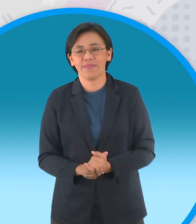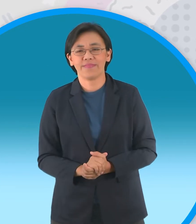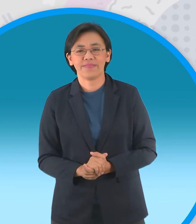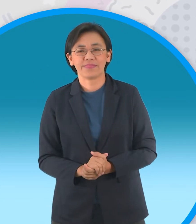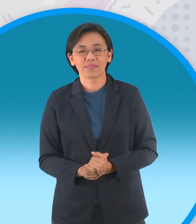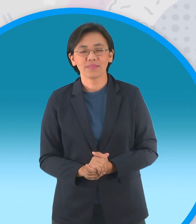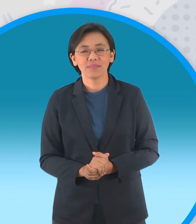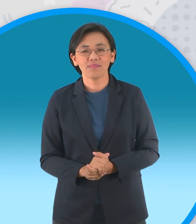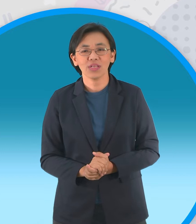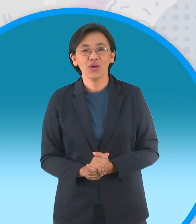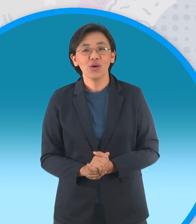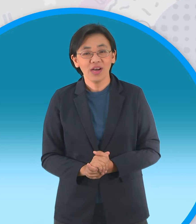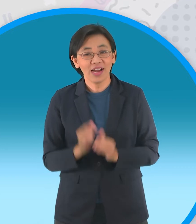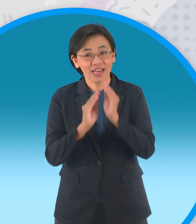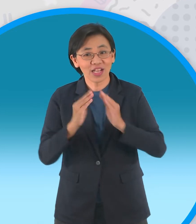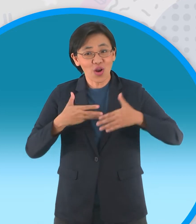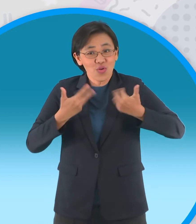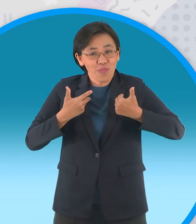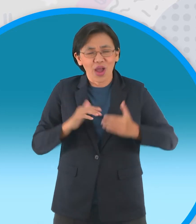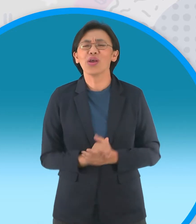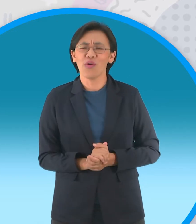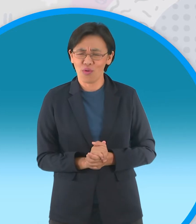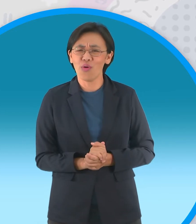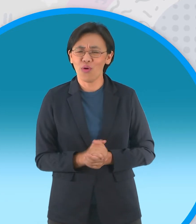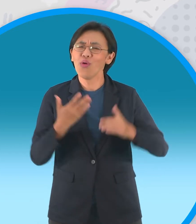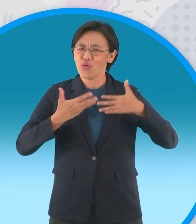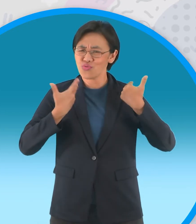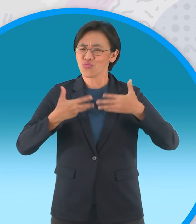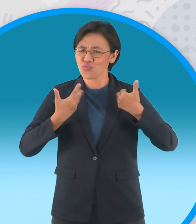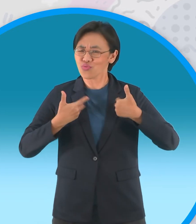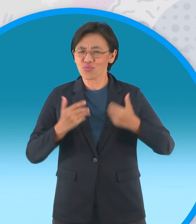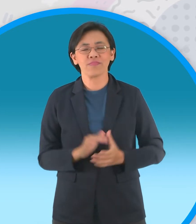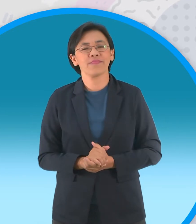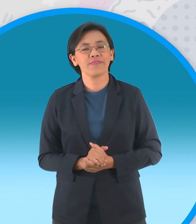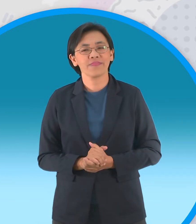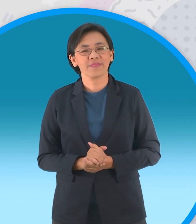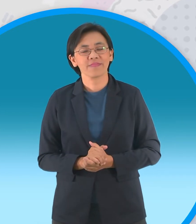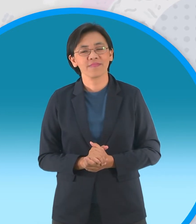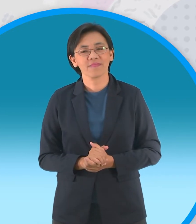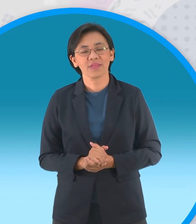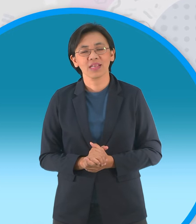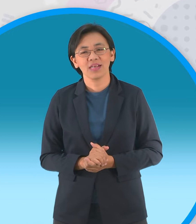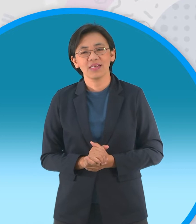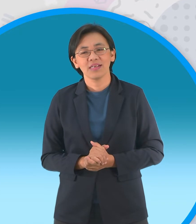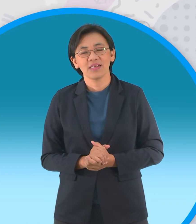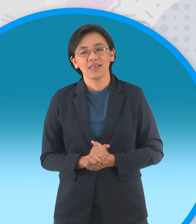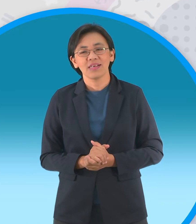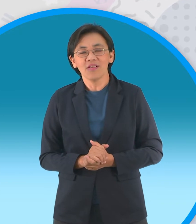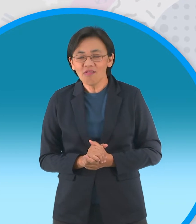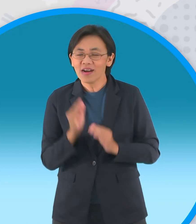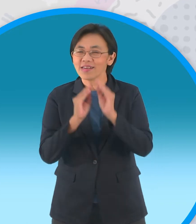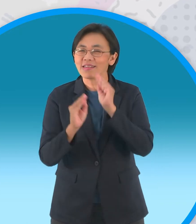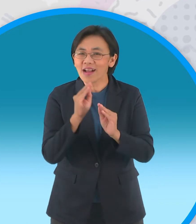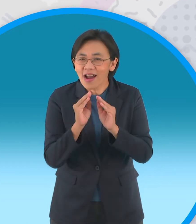แล้วนิทานของเราเป็นไงบ้างสนุกไหมสนุกจริงๆเลย ใช่สินิทานเนี้ยนะให้ทั้งความสนุกแล้วก็